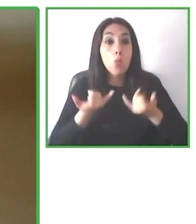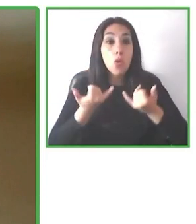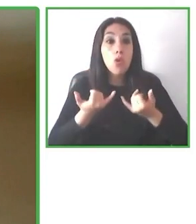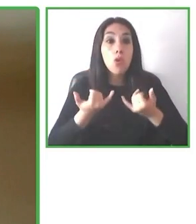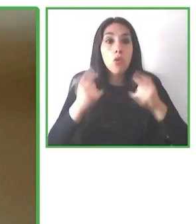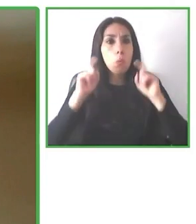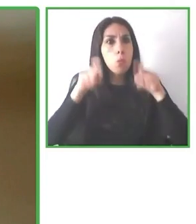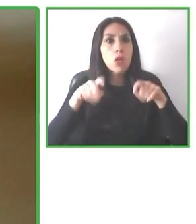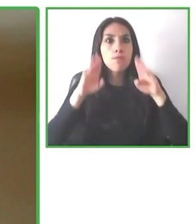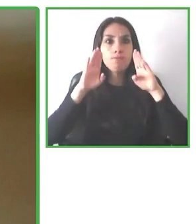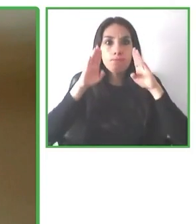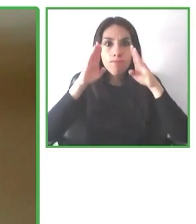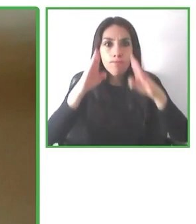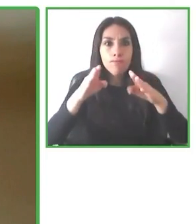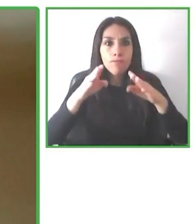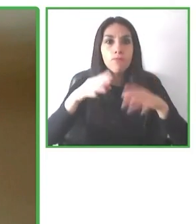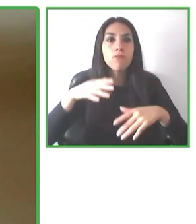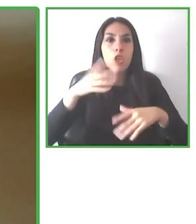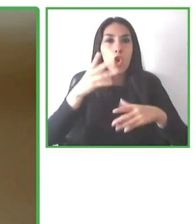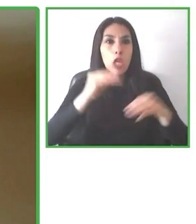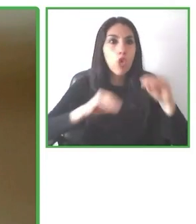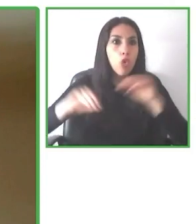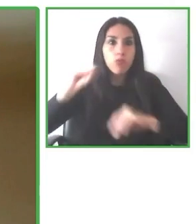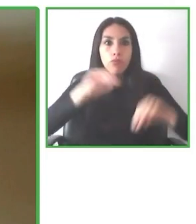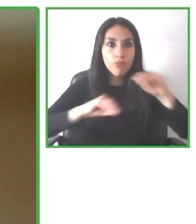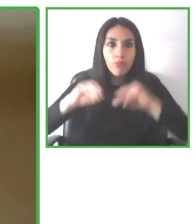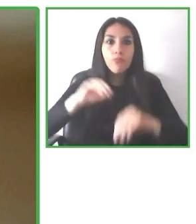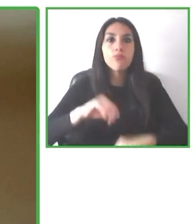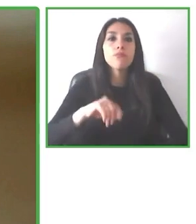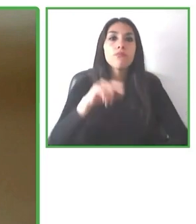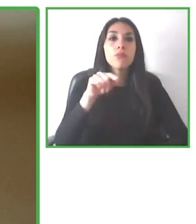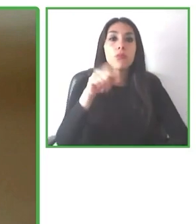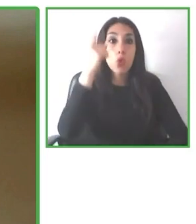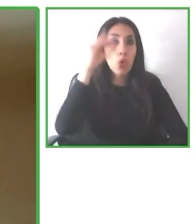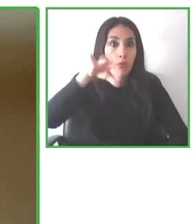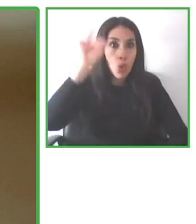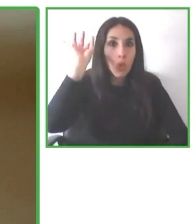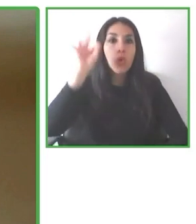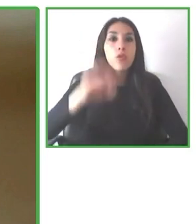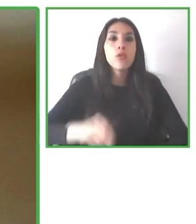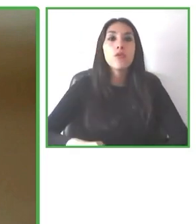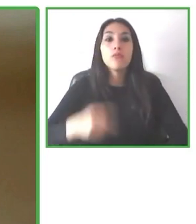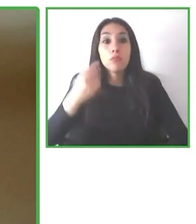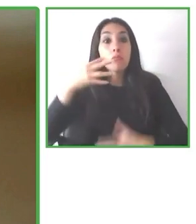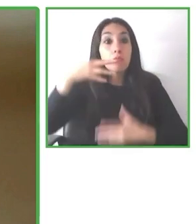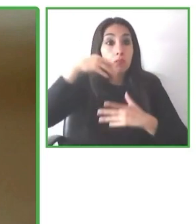Bien, yo voy a concluir mi presentación sobre esta norma y sobre el trabajo que